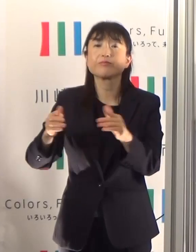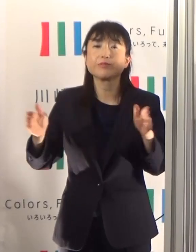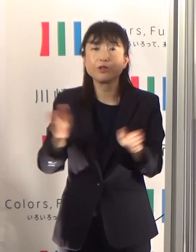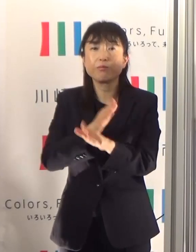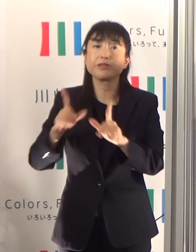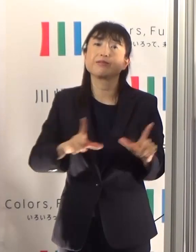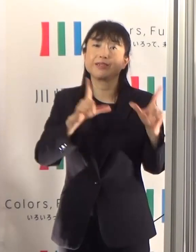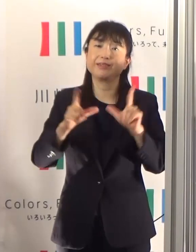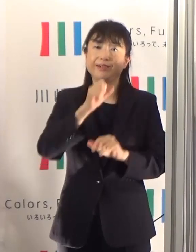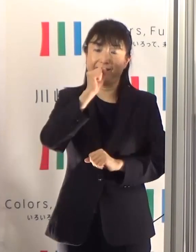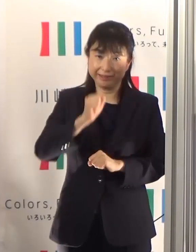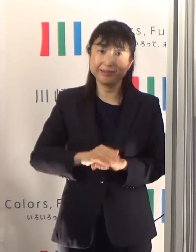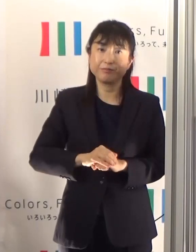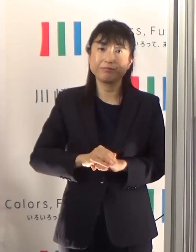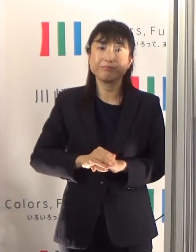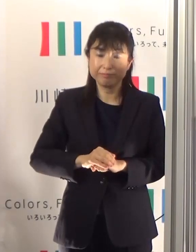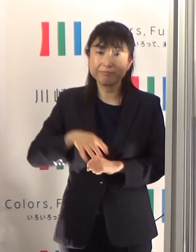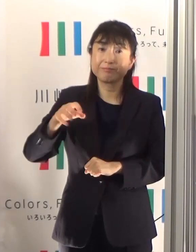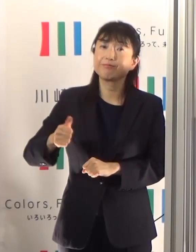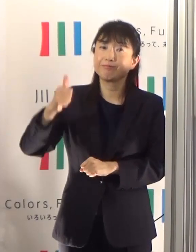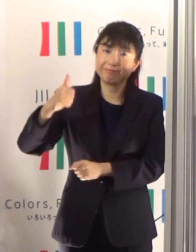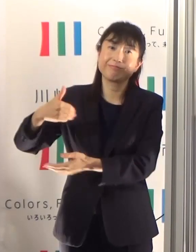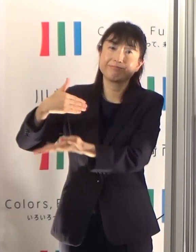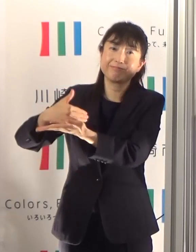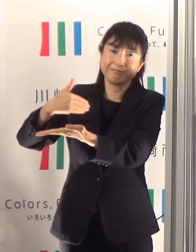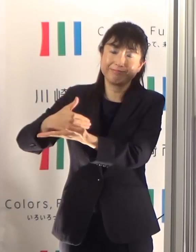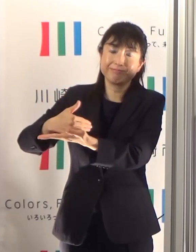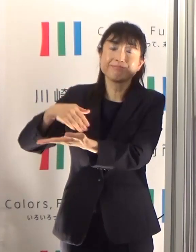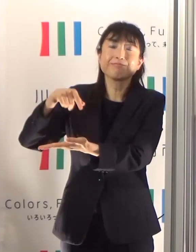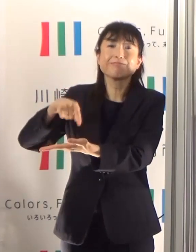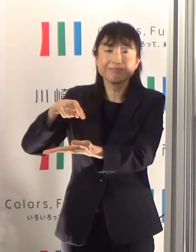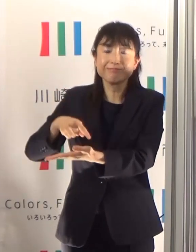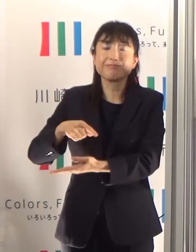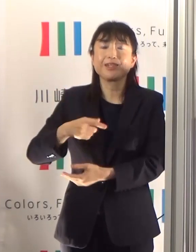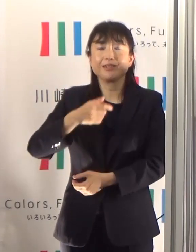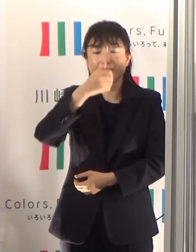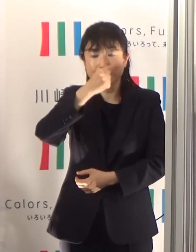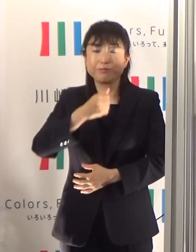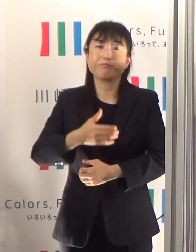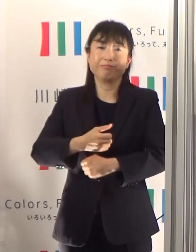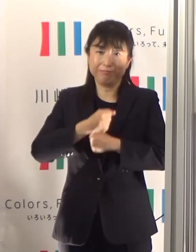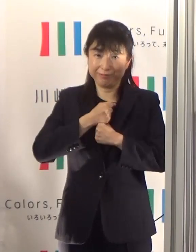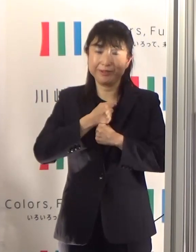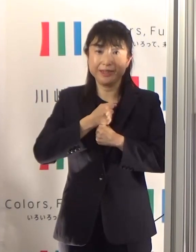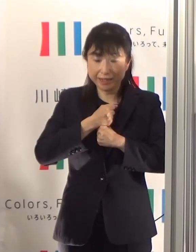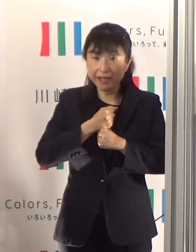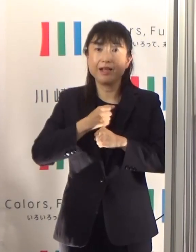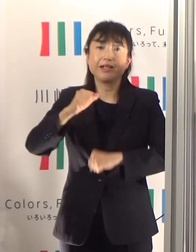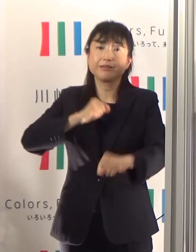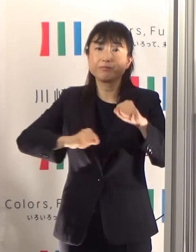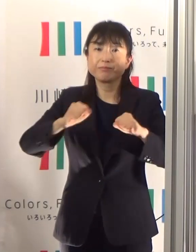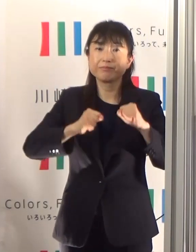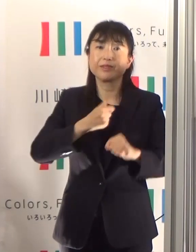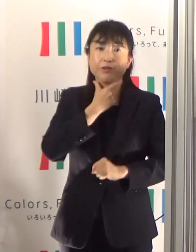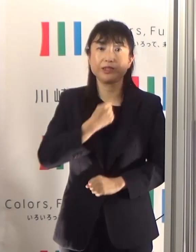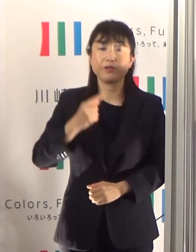岡部所長の見解でした 是非これを守っていただいて、御自身の行動につなげていただければと思っています